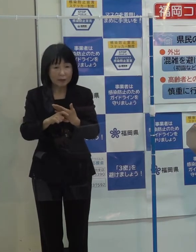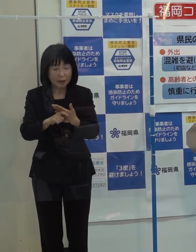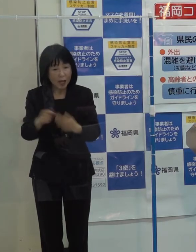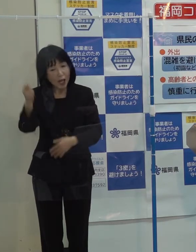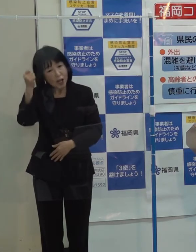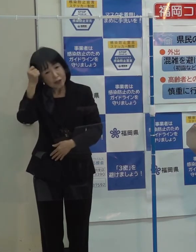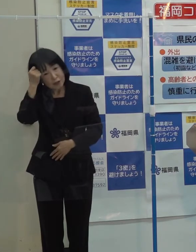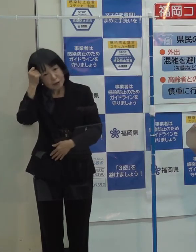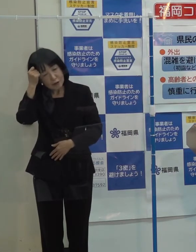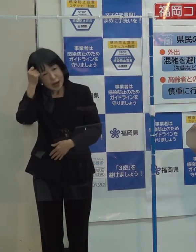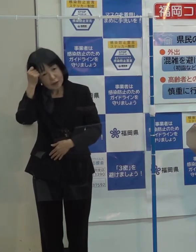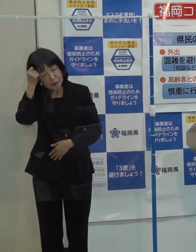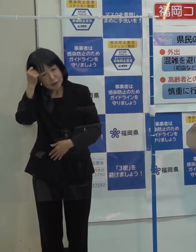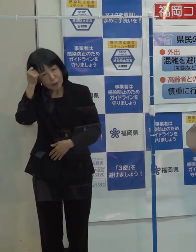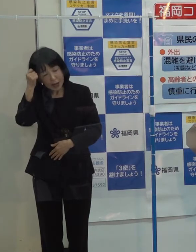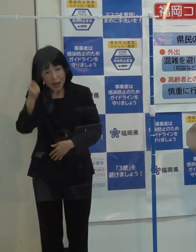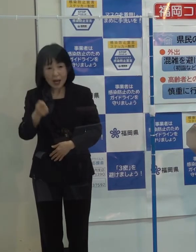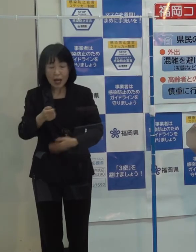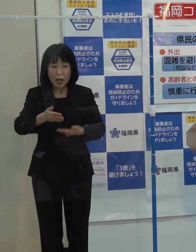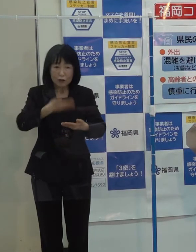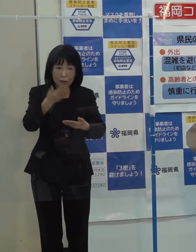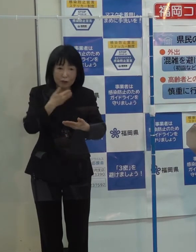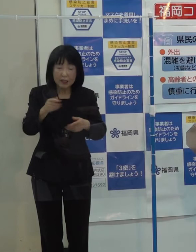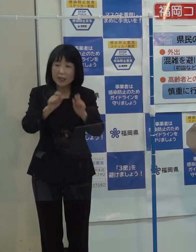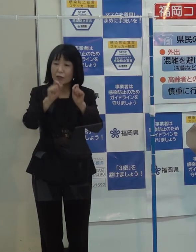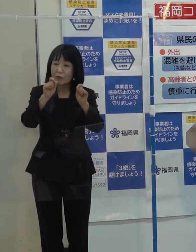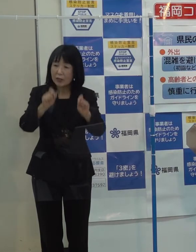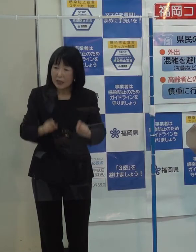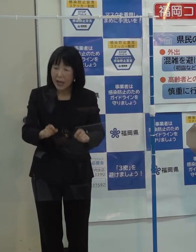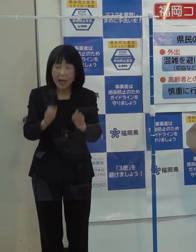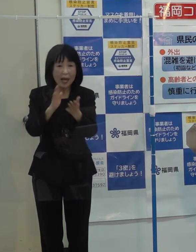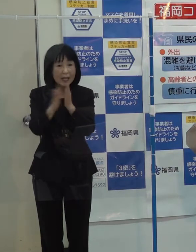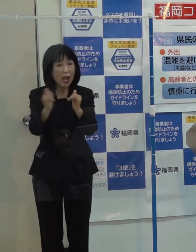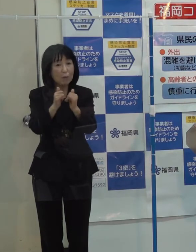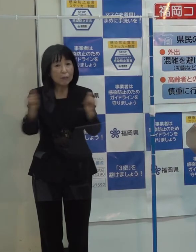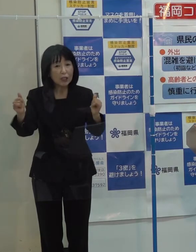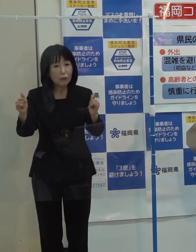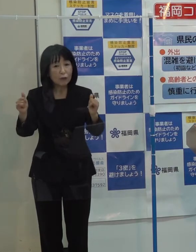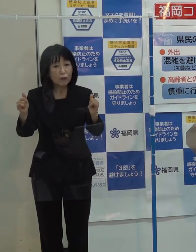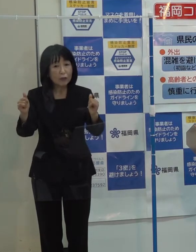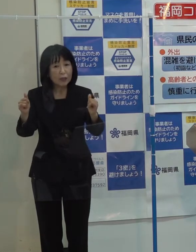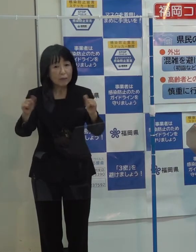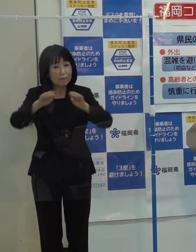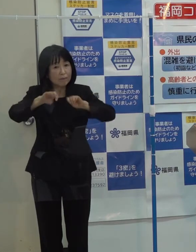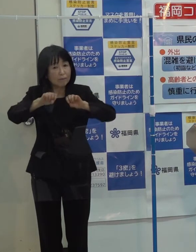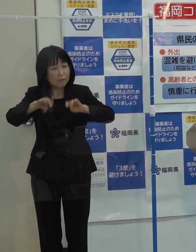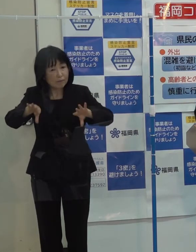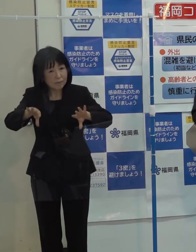あるいは県民に帰省の自粛などの呼びかけを行わない考えに今のところお変わりはないでしょうか